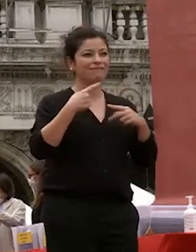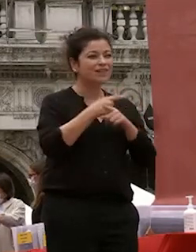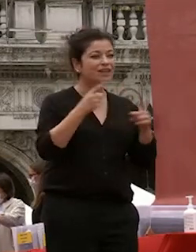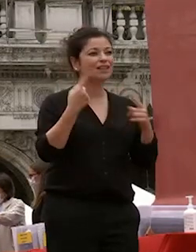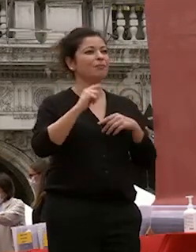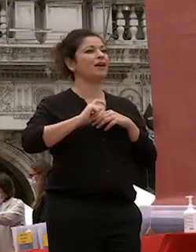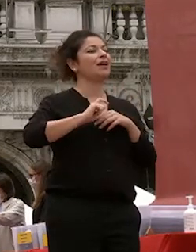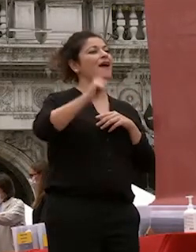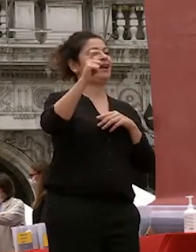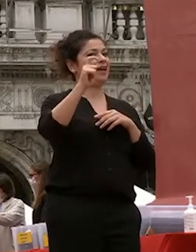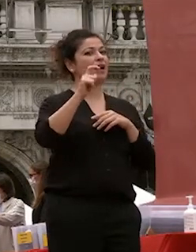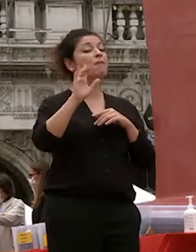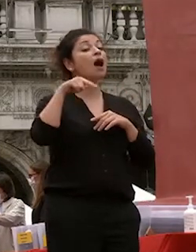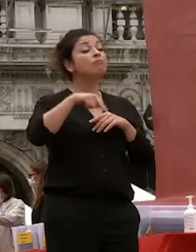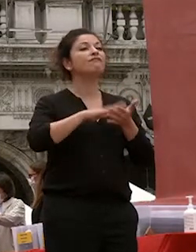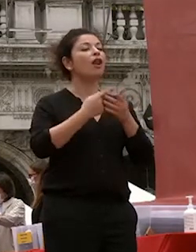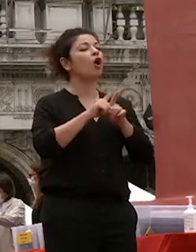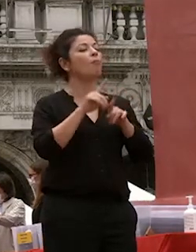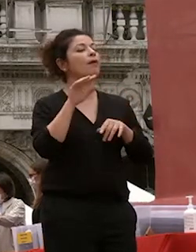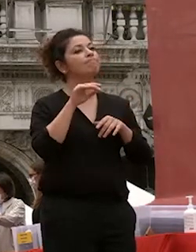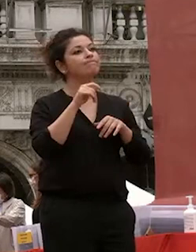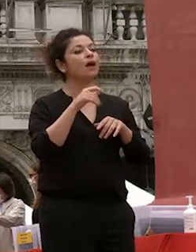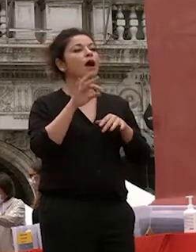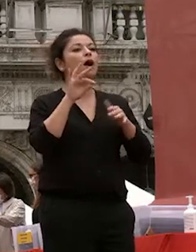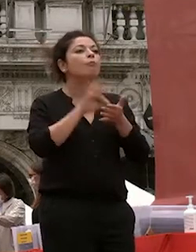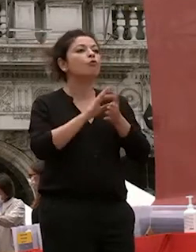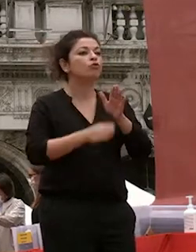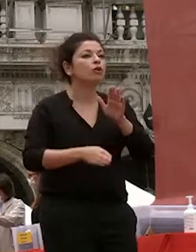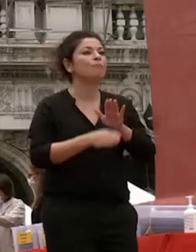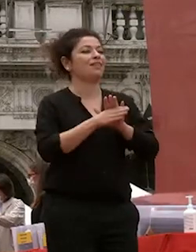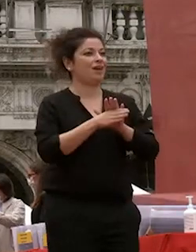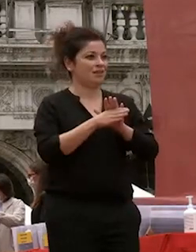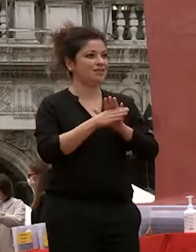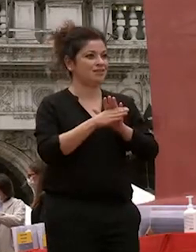punto di partenza innanzi tutto così io vivo la mia elezione rettrice di questa